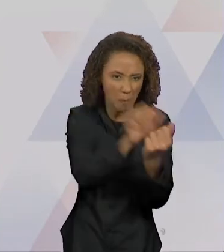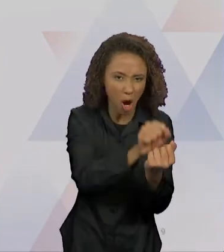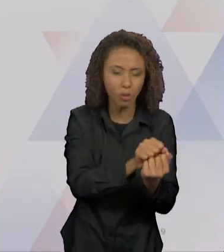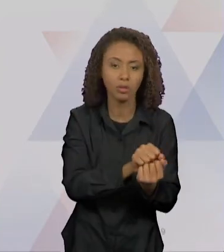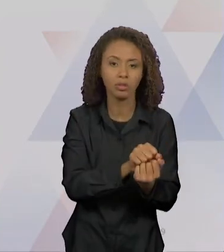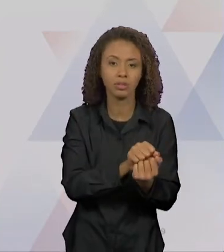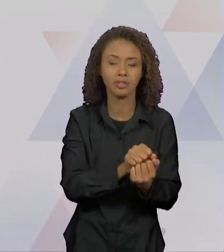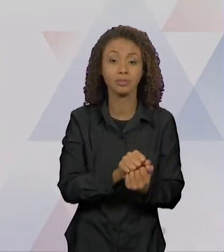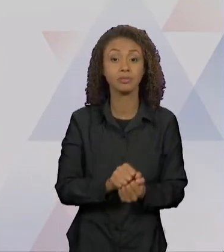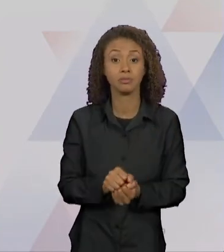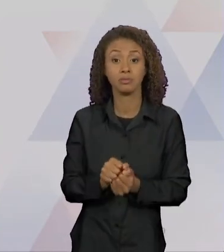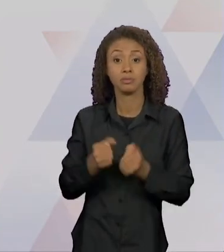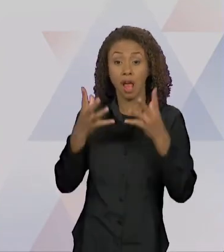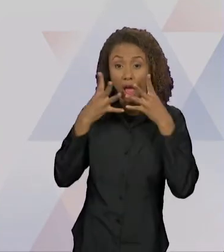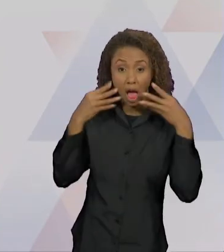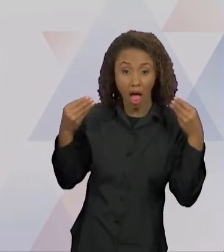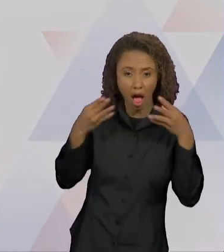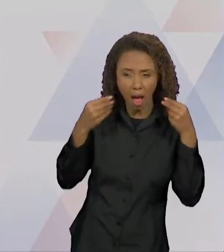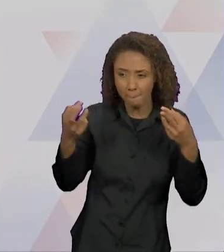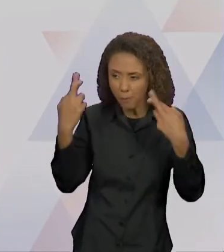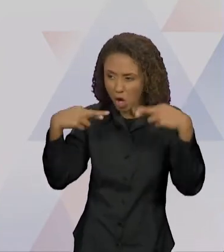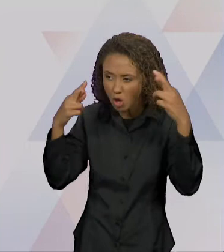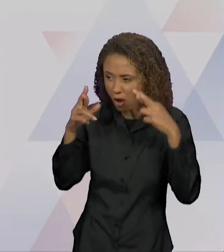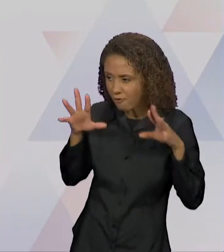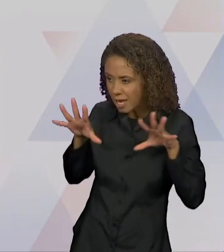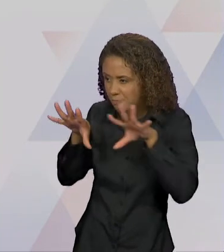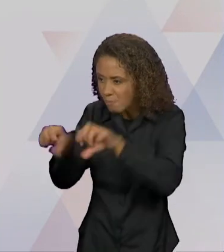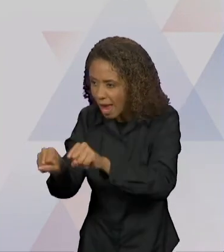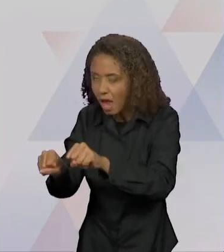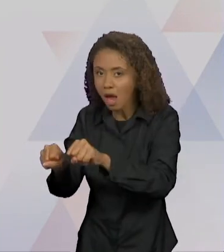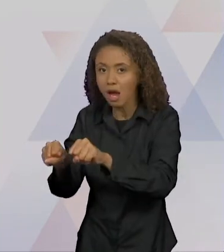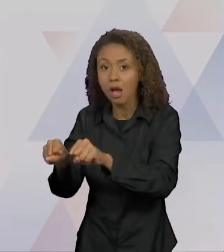RAPOSA PEGA LOGO UMA OVELHA, MAS ESCUTA O GALO